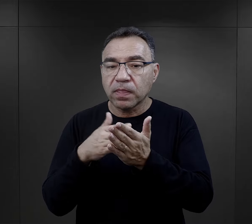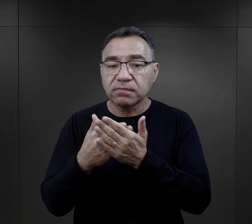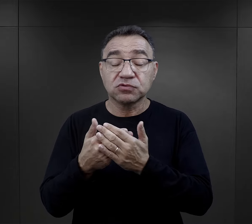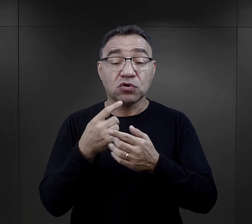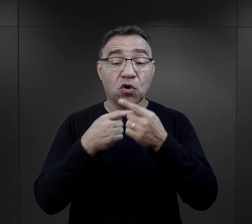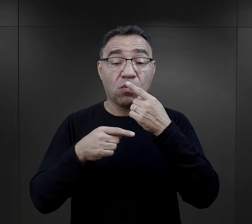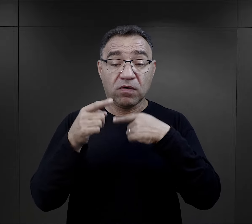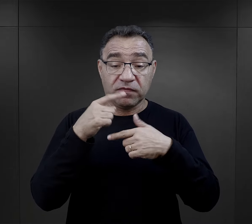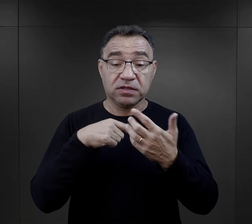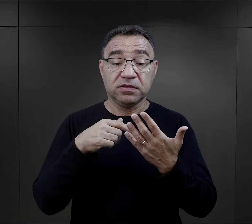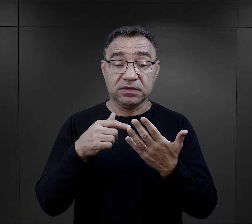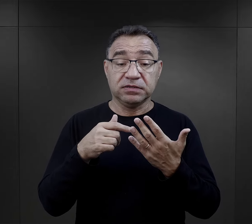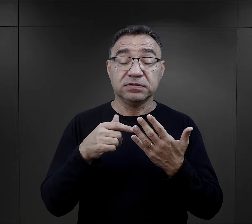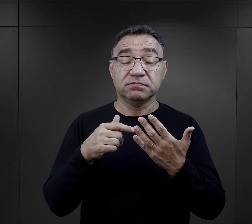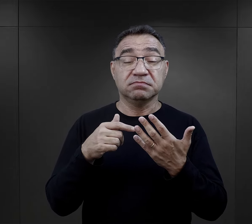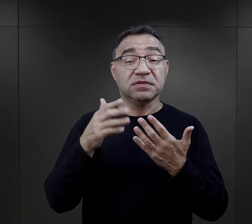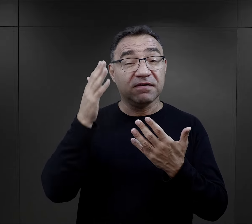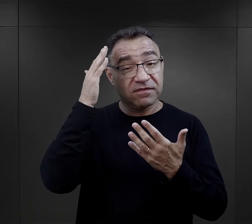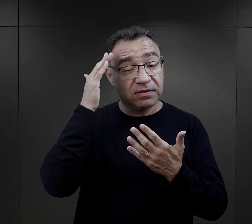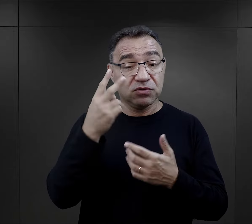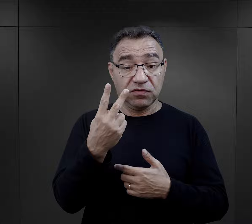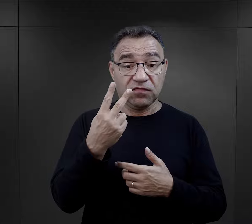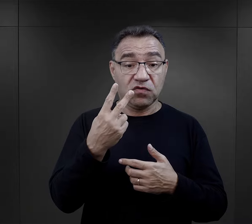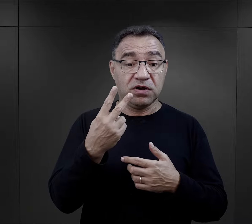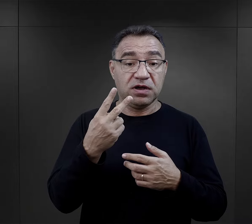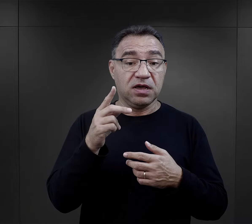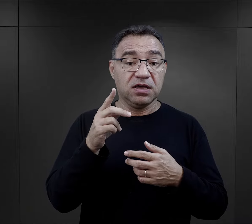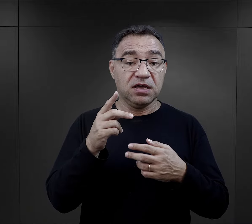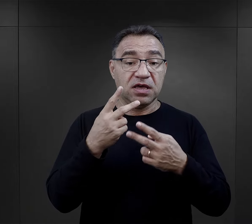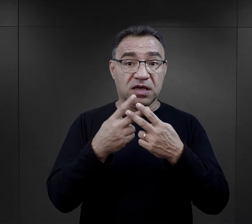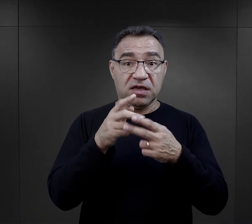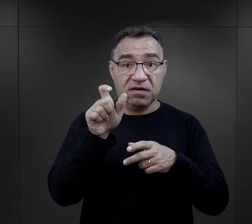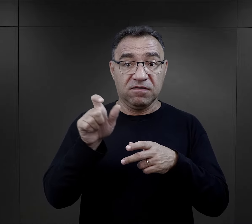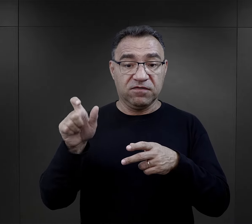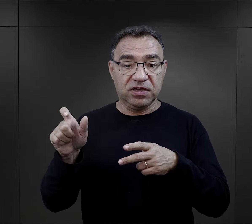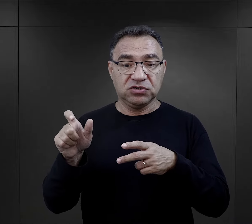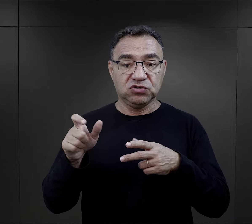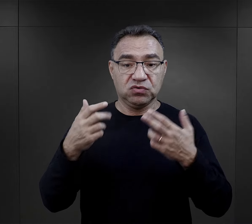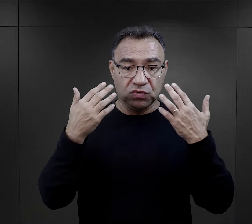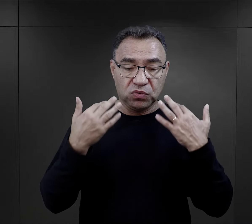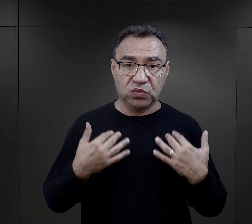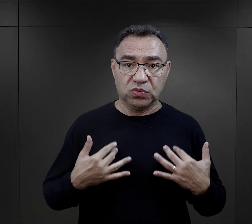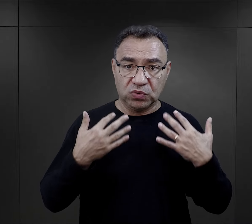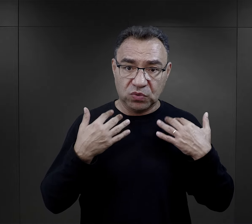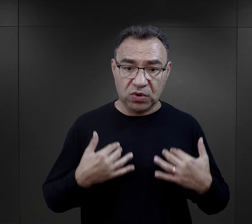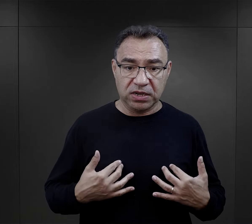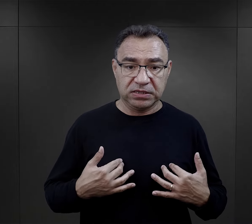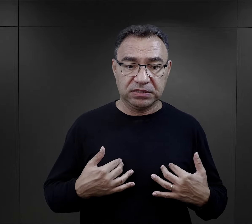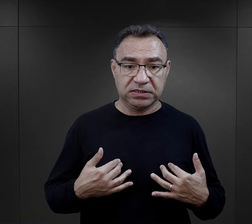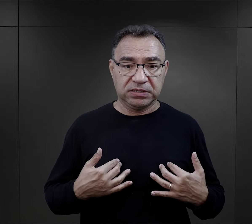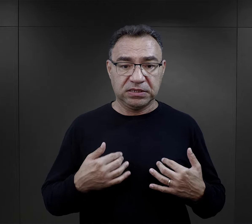Znamy takie słynne opowiadanie z literatury obozowej, kiedy dwóch więźniów jest w łaźni obozowej